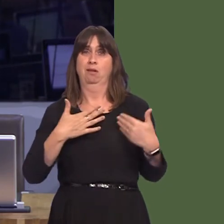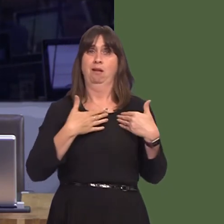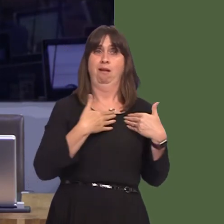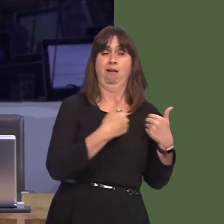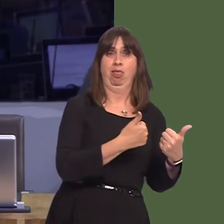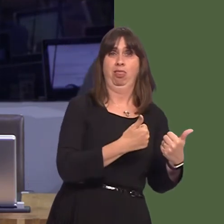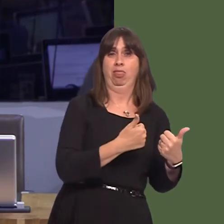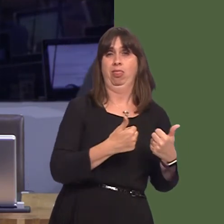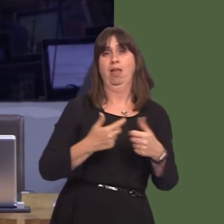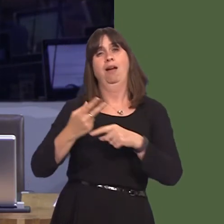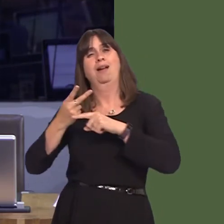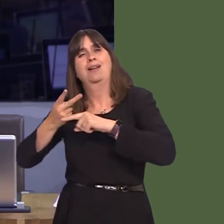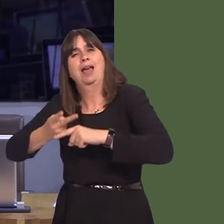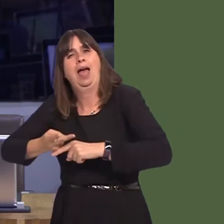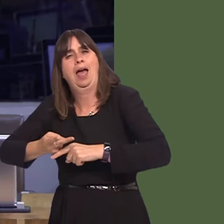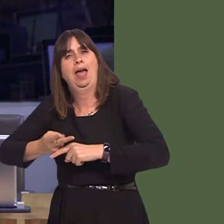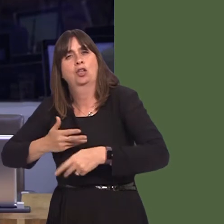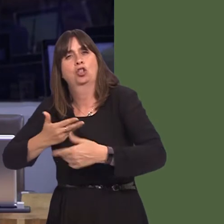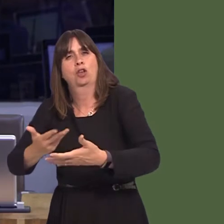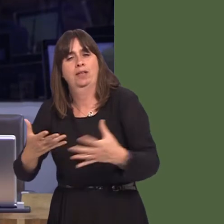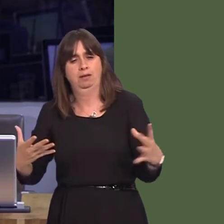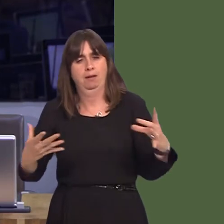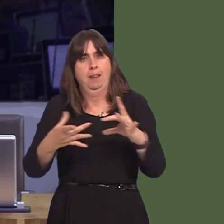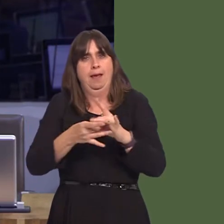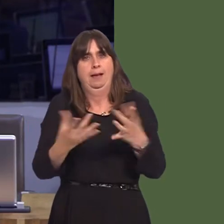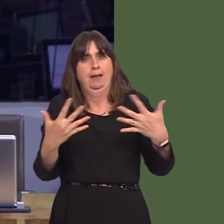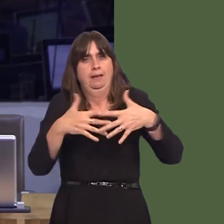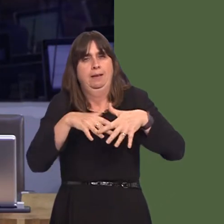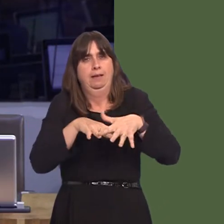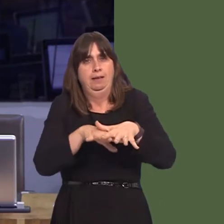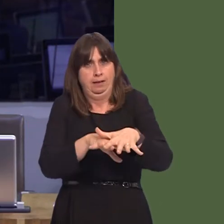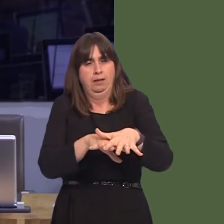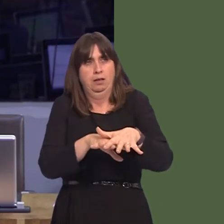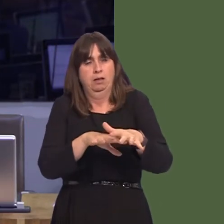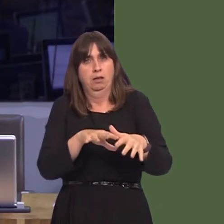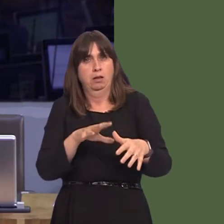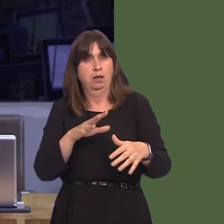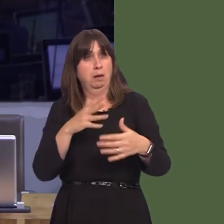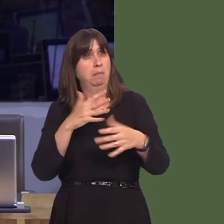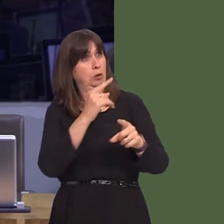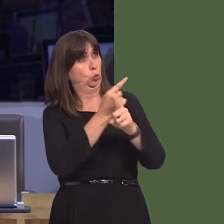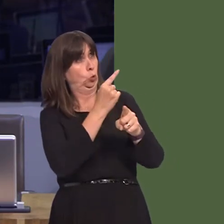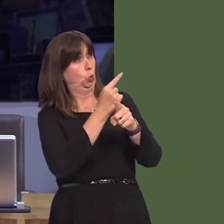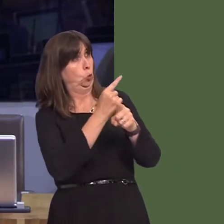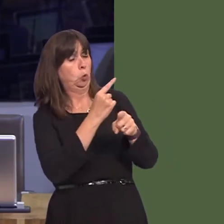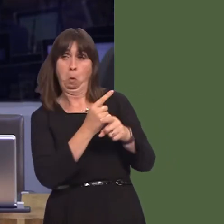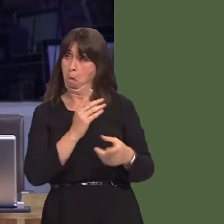clywed straeon fel hyn o'r blaen, a'r gwirionedd ar lawr gwlad yw, er enghraifft, rhestr aros